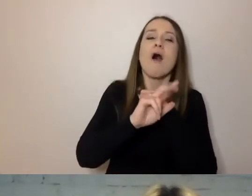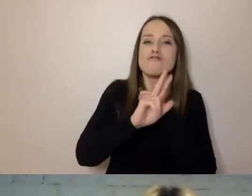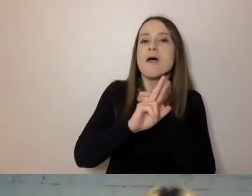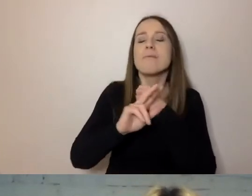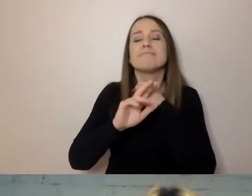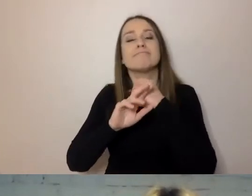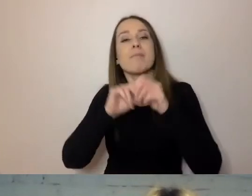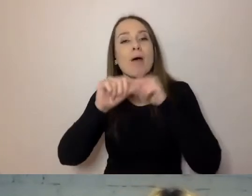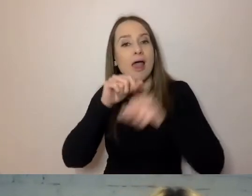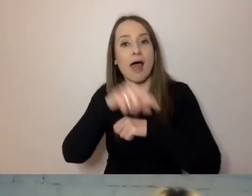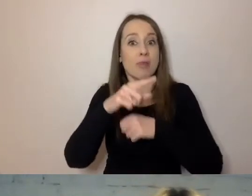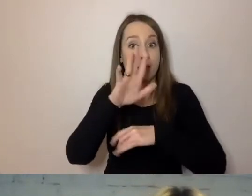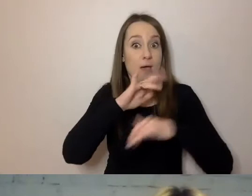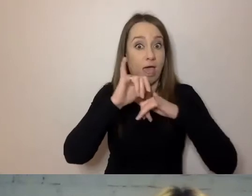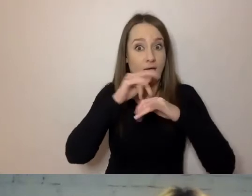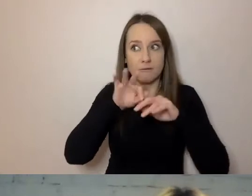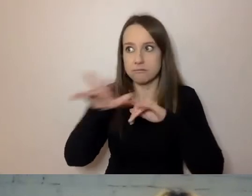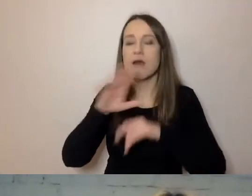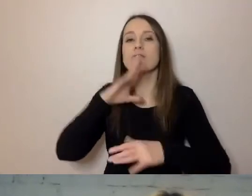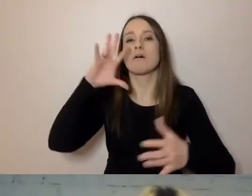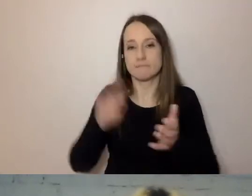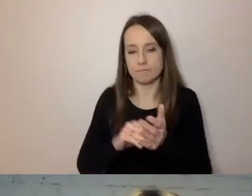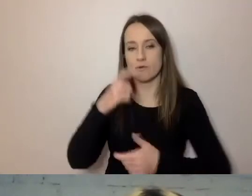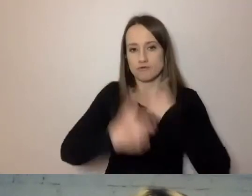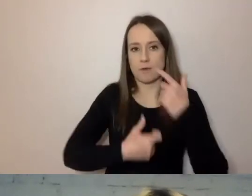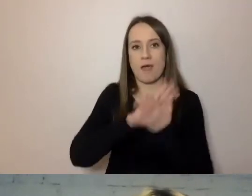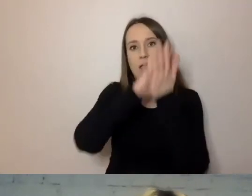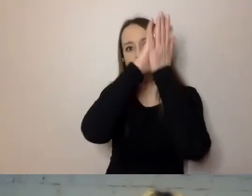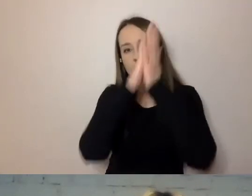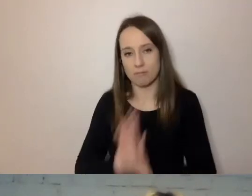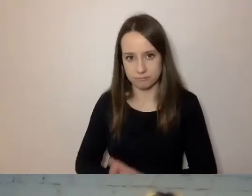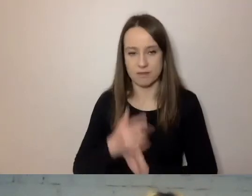to po raz kolejny przeprowadzała reformy. Bo to nie jest proste,